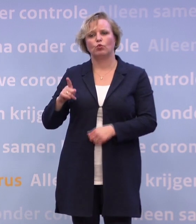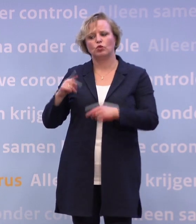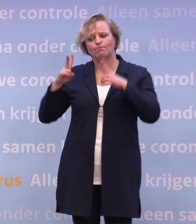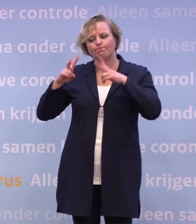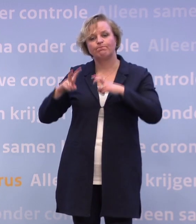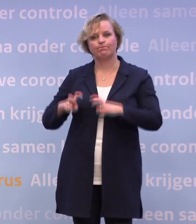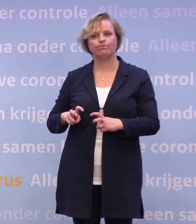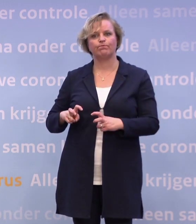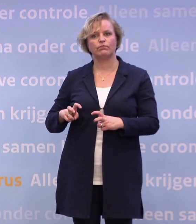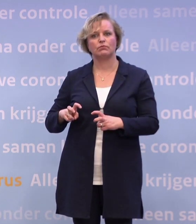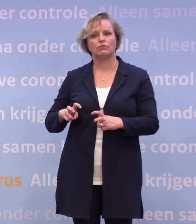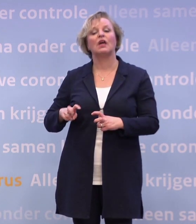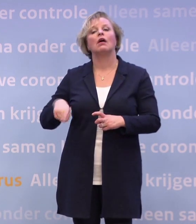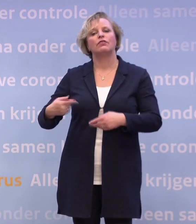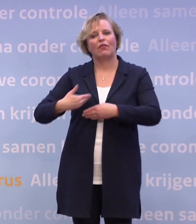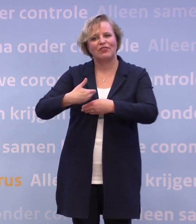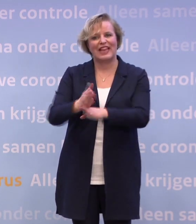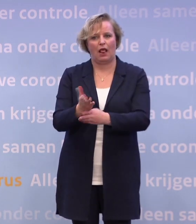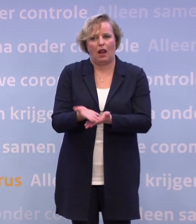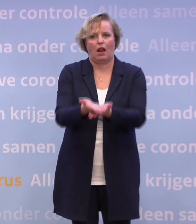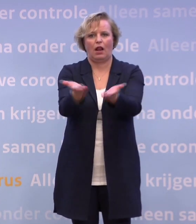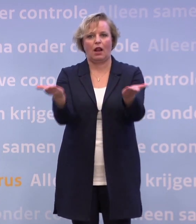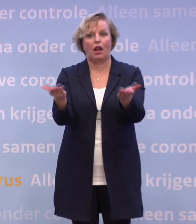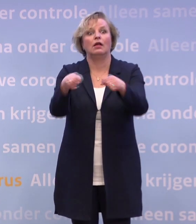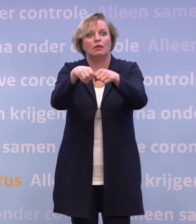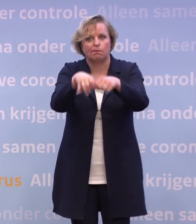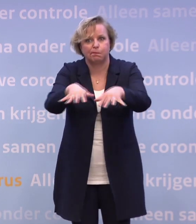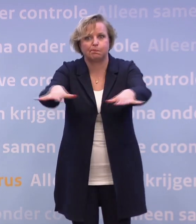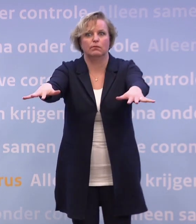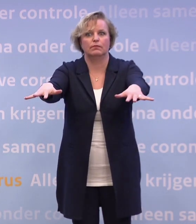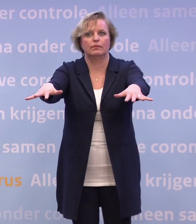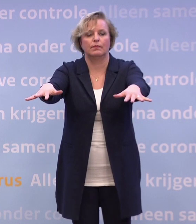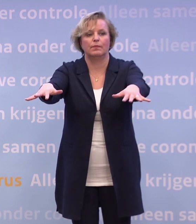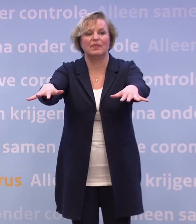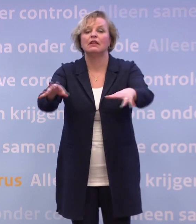...via jullie met Nederland te delen. En natuurlijk als het dan in de optelsom niet genoeg doet...